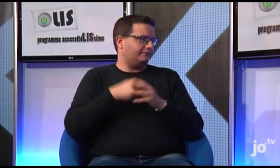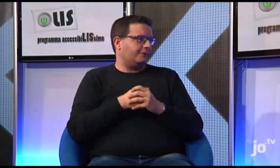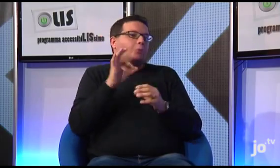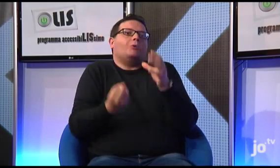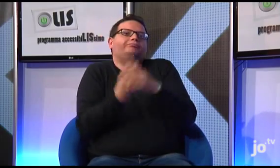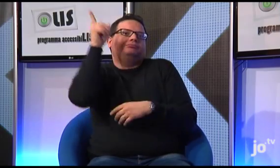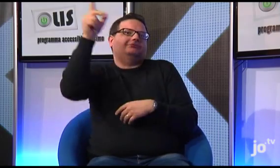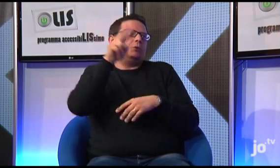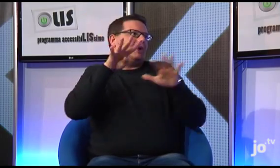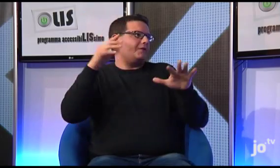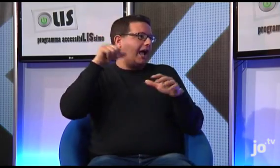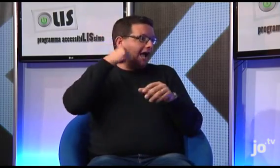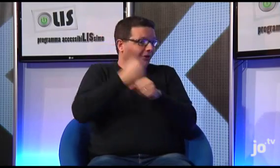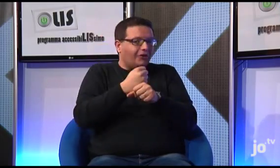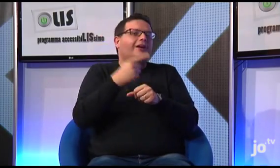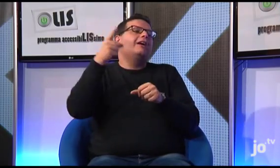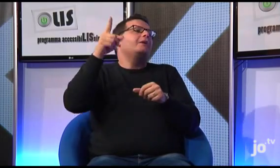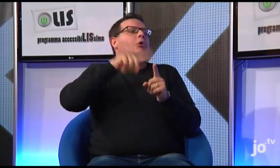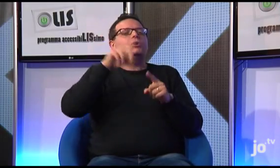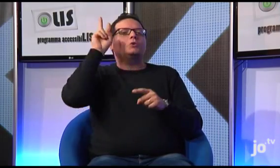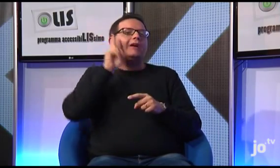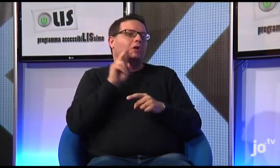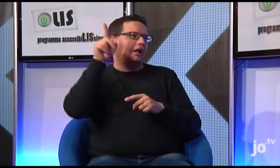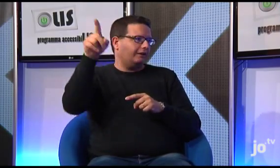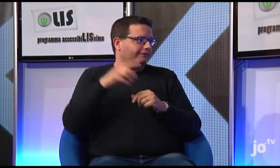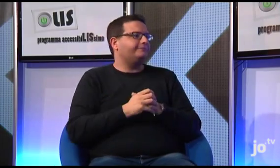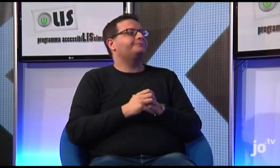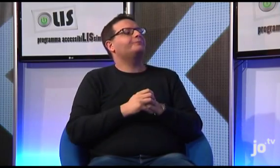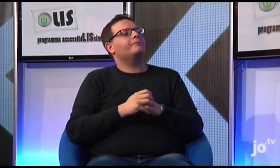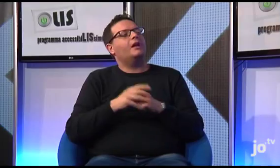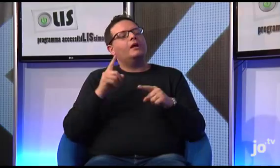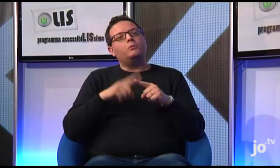dove ripeto si è costituito il gruppo nel 2009 e dove tra l'altro vive Suor Veronica.